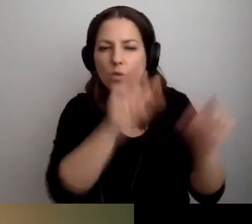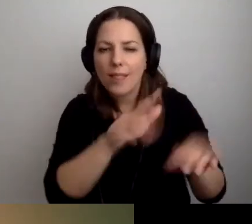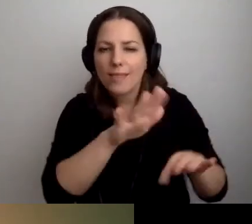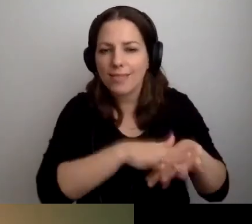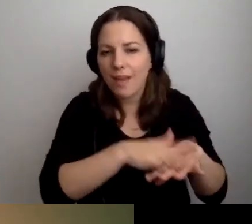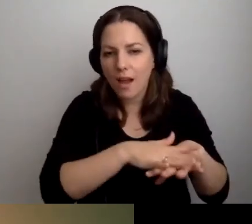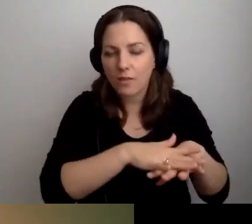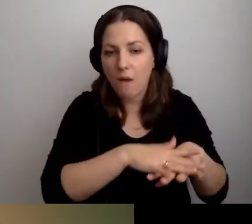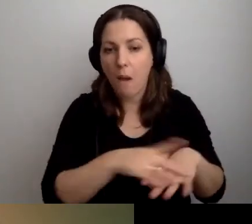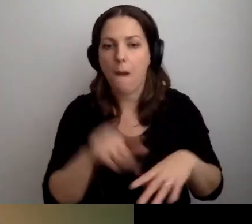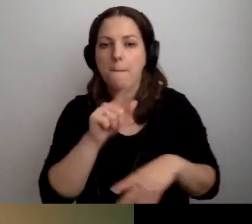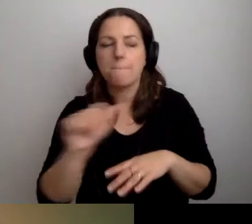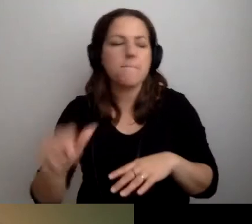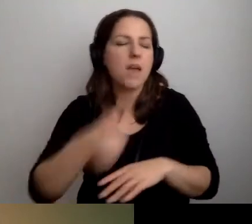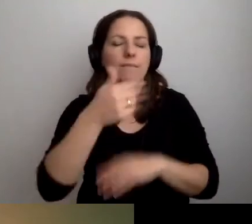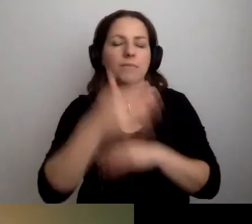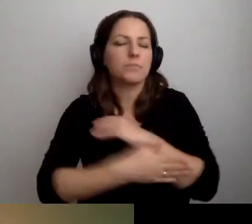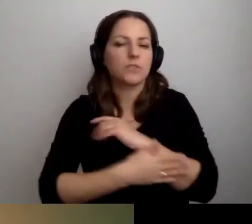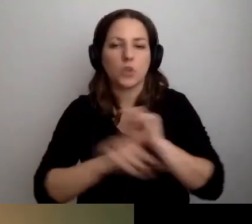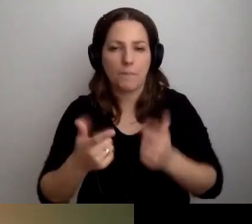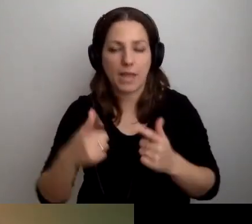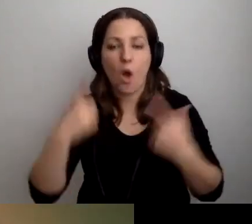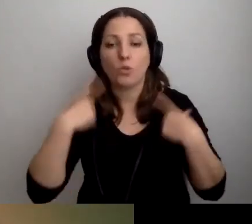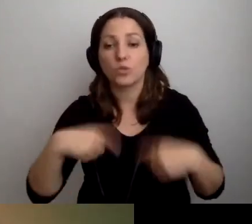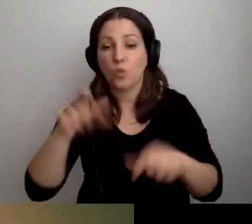Podstawowa rzecz - osoby w spektrum autyzmu,